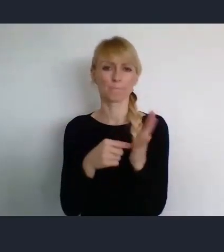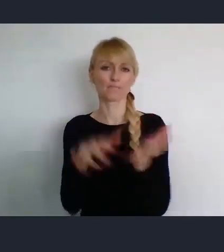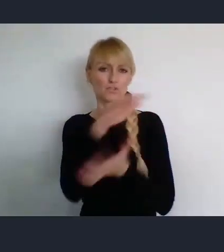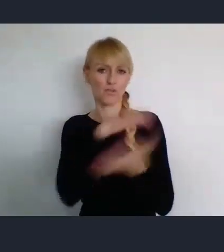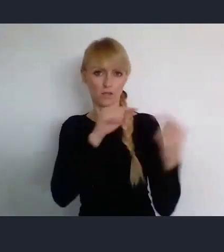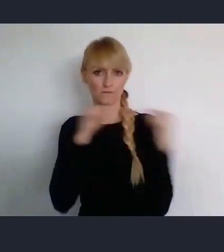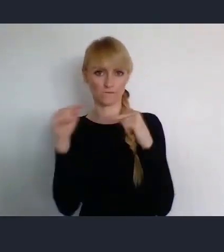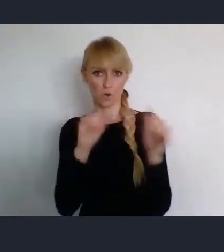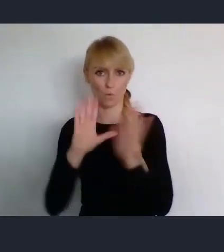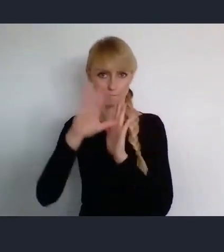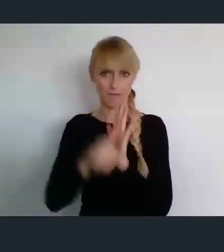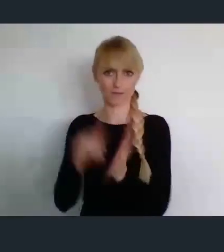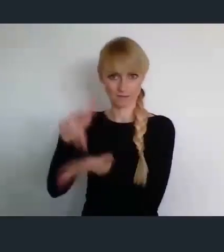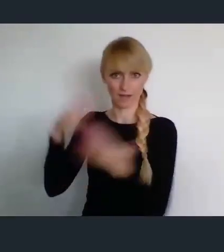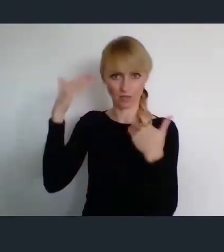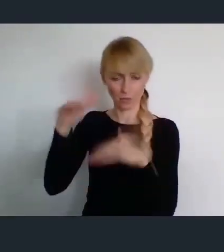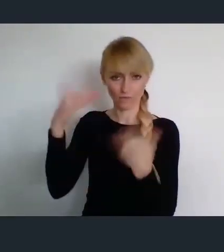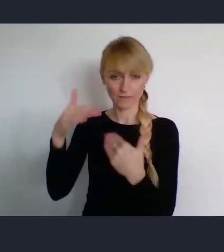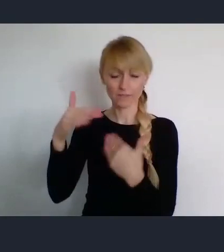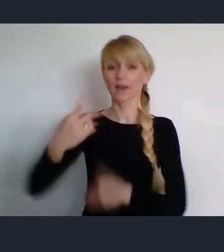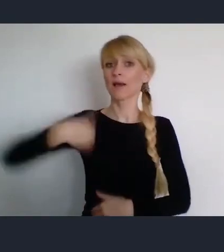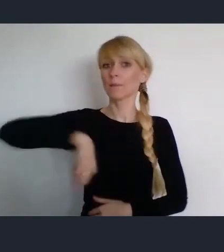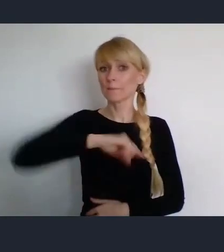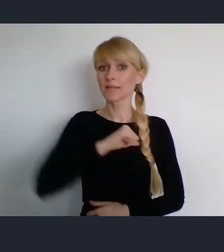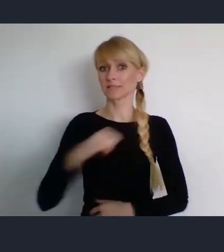My samorządowcy wprawdzie nie wszystkie ustawy do końca lubimy.